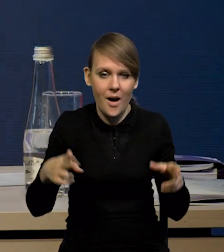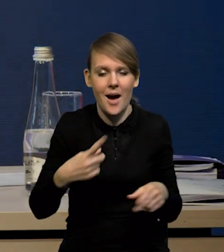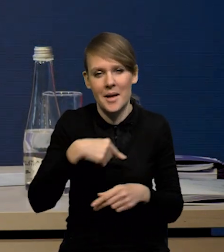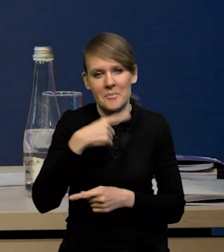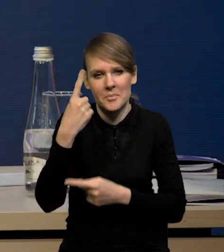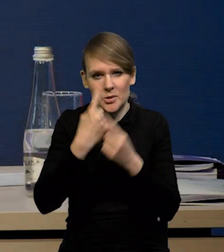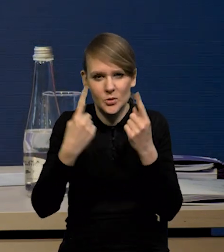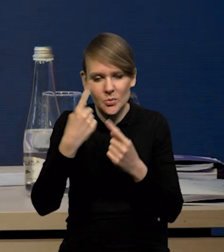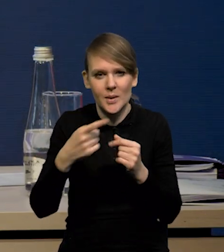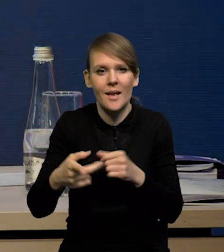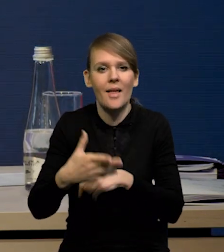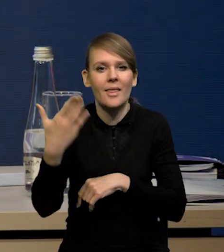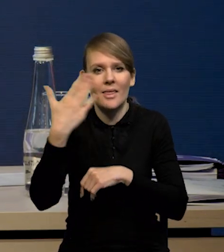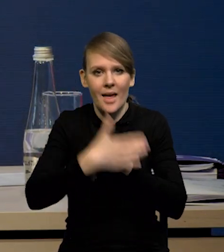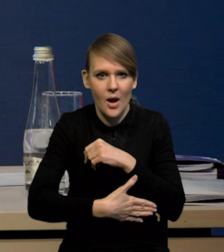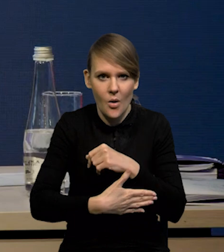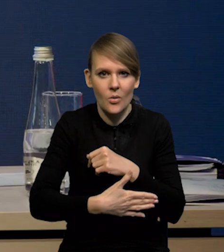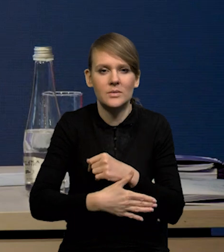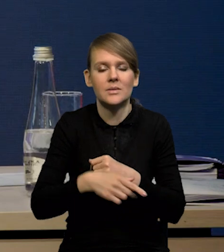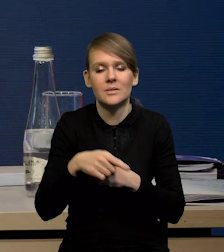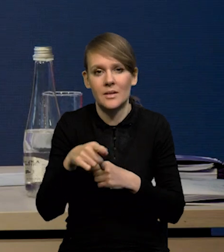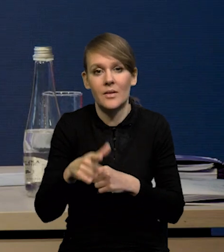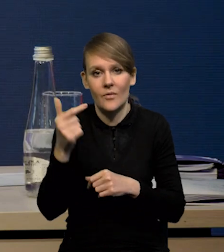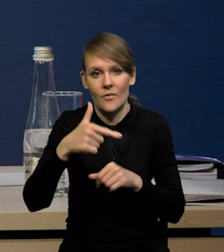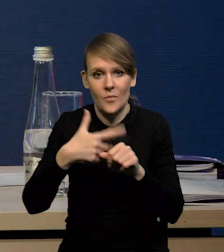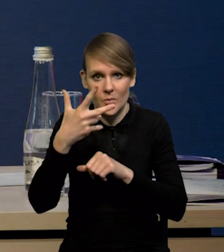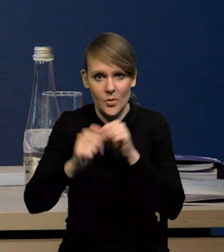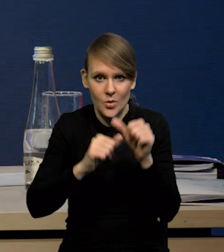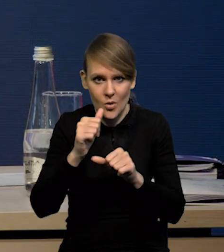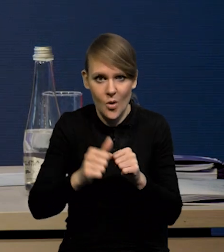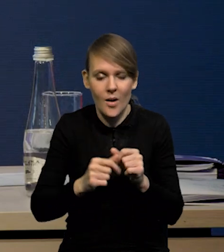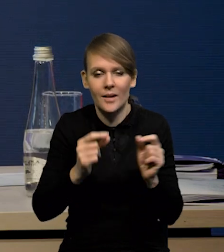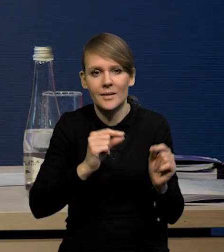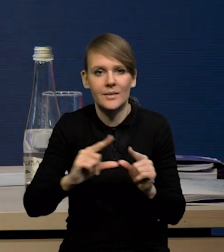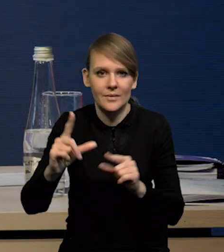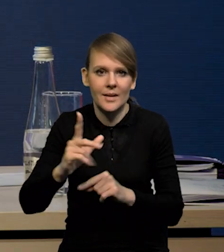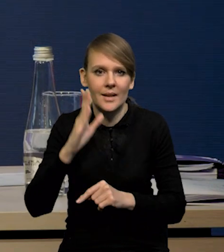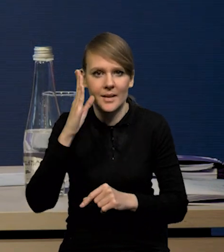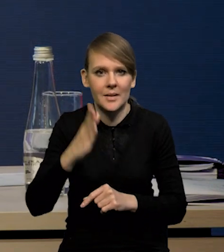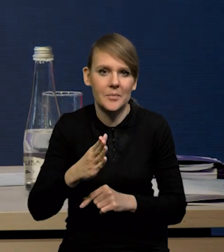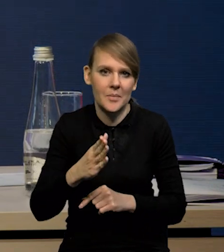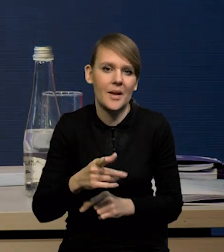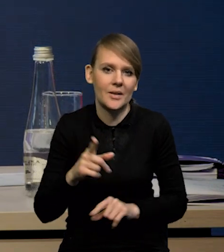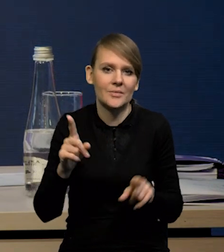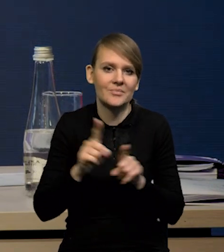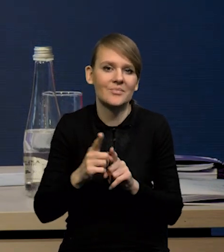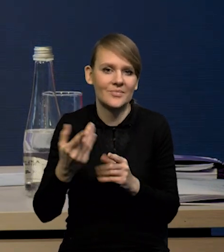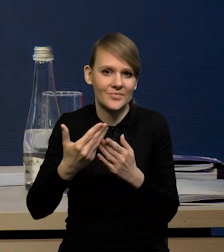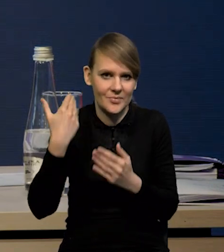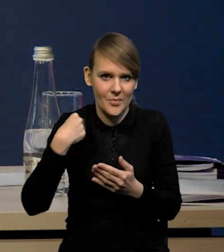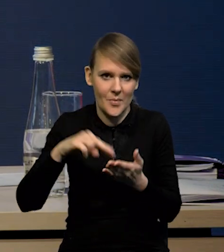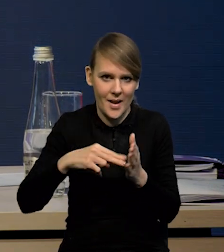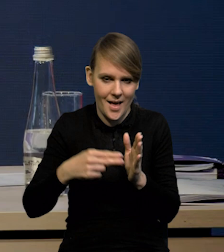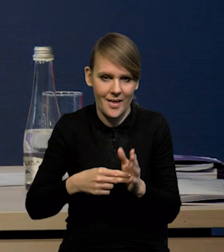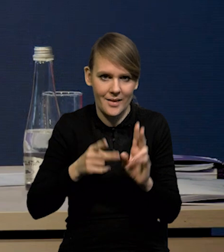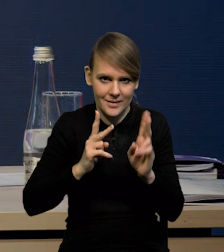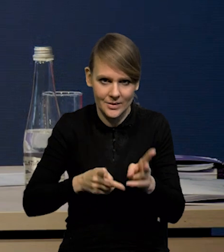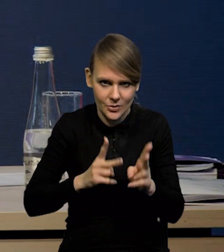spodziewamy się, że na koniec horyzontu projekcji, czyli w '25 r inflacja będzie taka, jak zakładaliśmy w projekcji listopadowej.